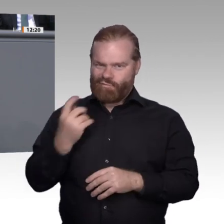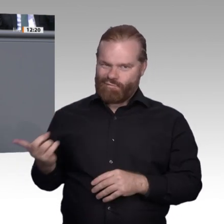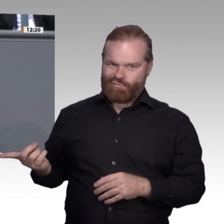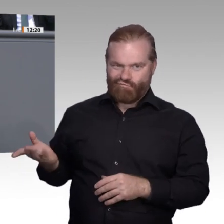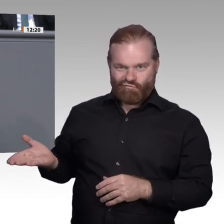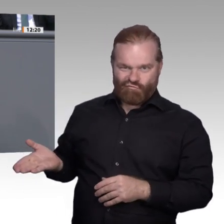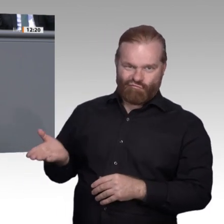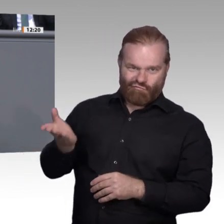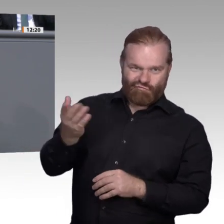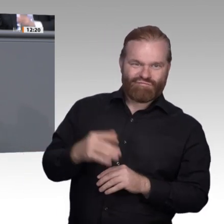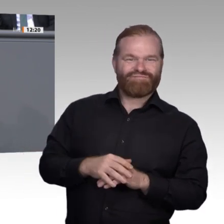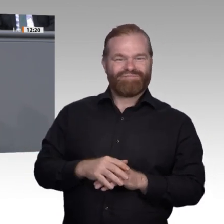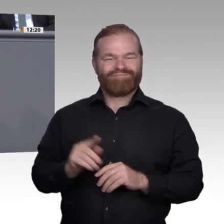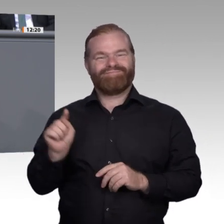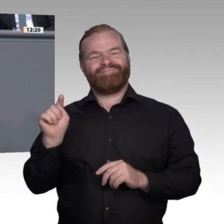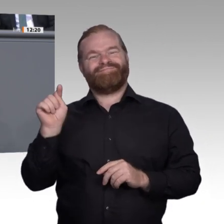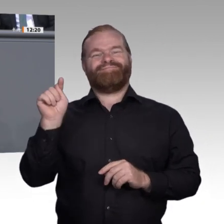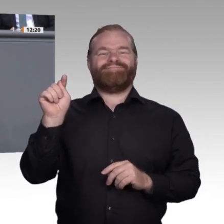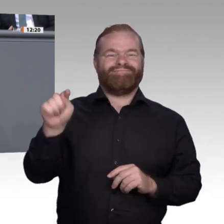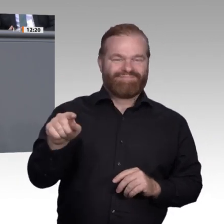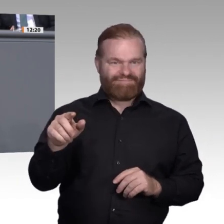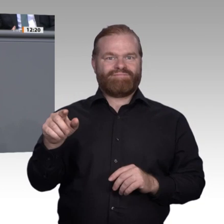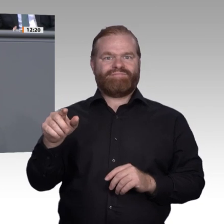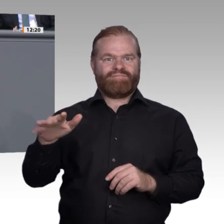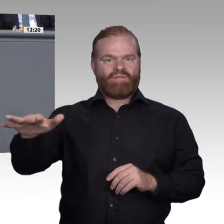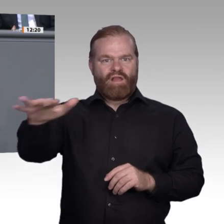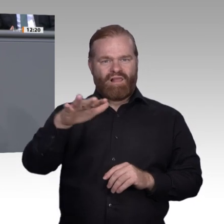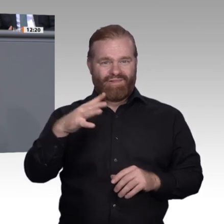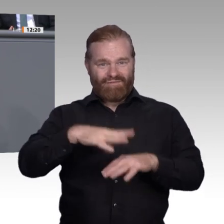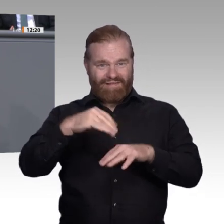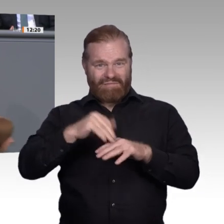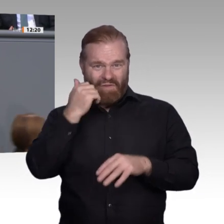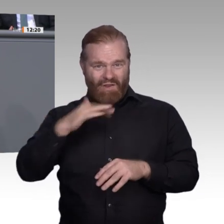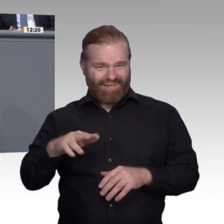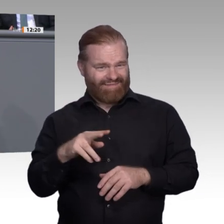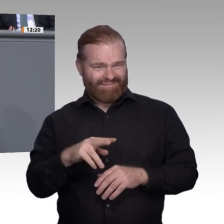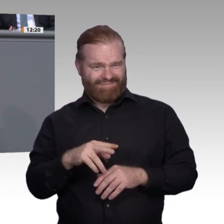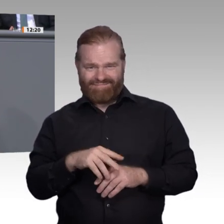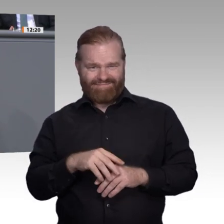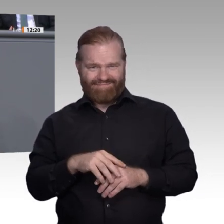Diese Haltung zeigt teilweise, welches falsche Verständnis manche von klassischen Berufen